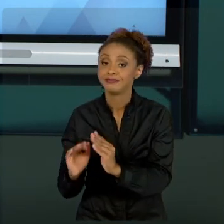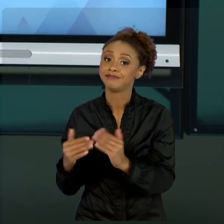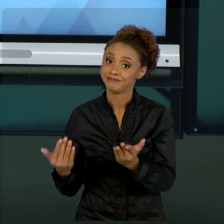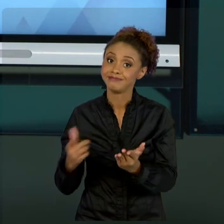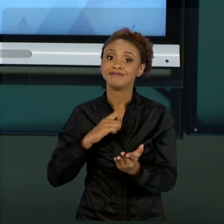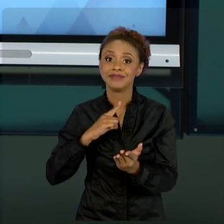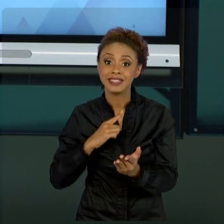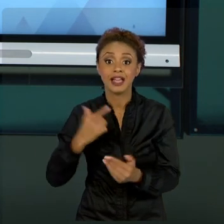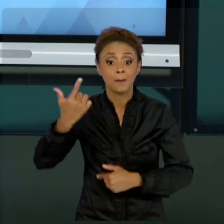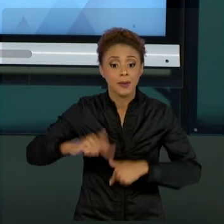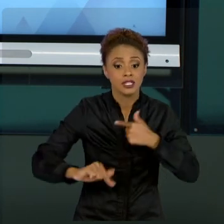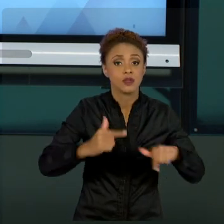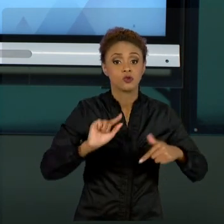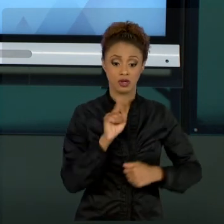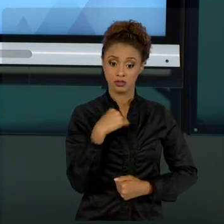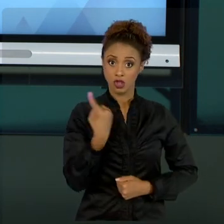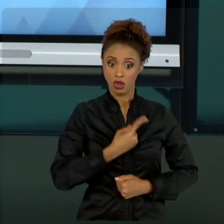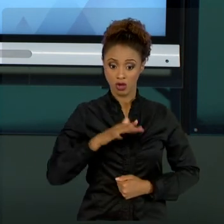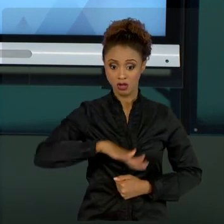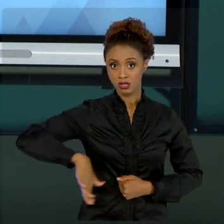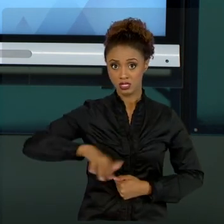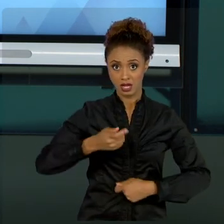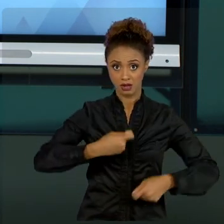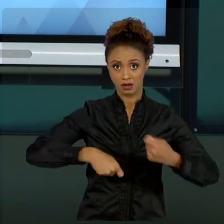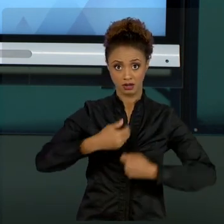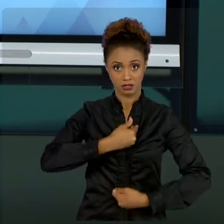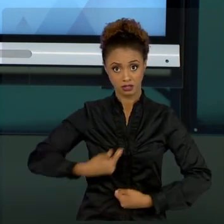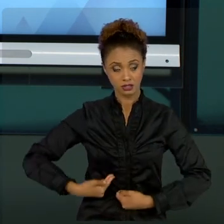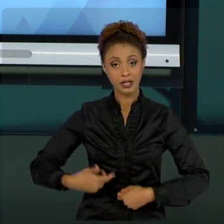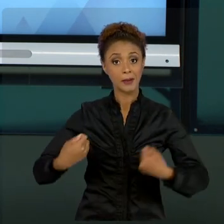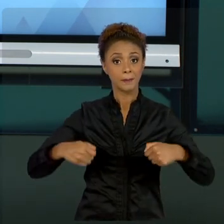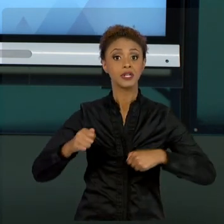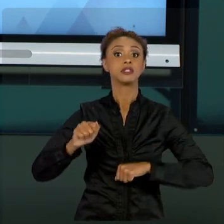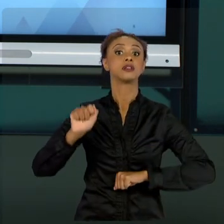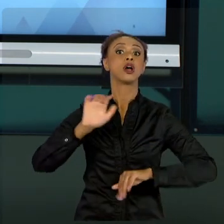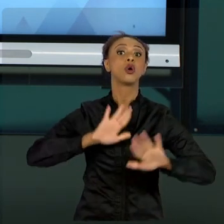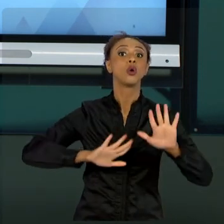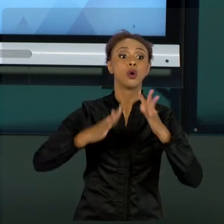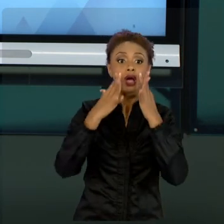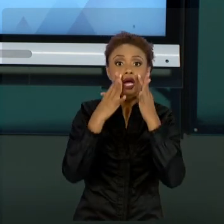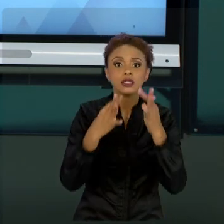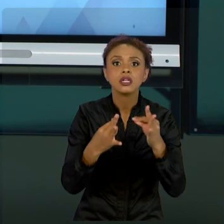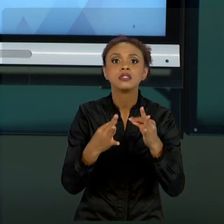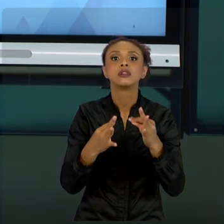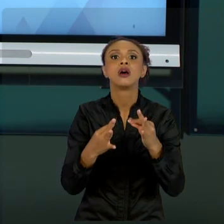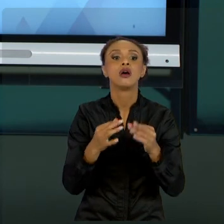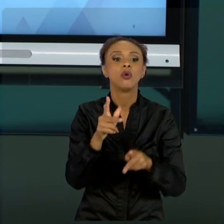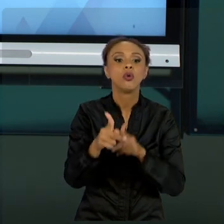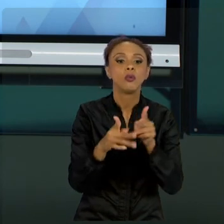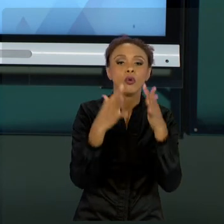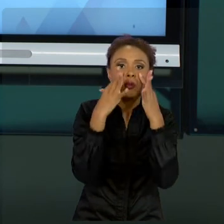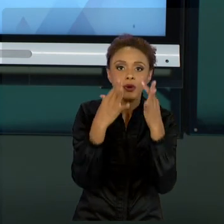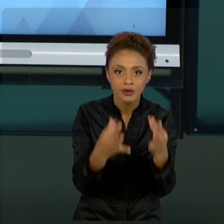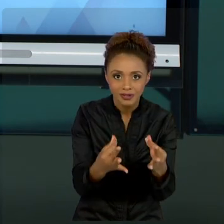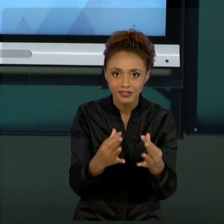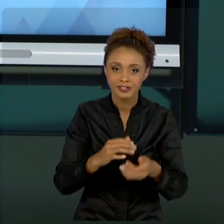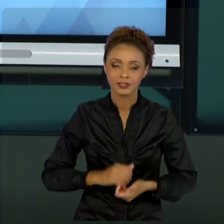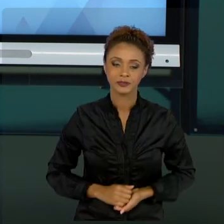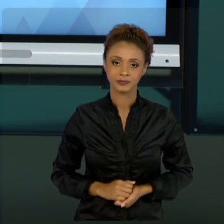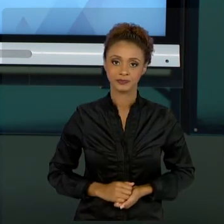PÚBLICOS, TEMOS QUE TOMAR CUIDADO COM O INTERESSE PÚBLICO. E CONCLUÍMOS AQUI AS NOSSAS AULAS. FICO